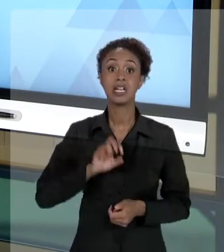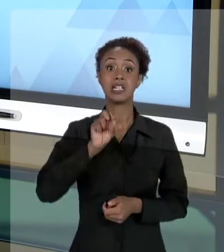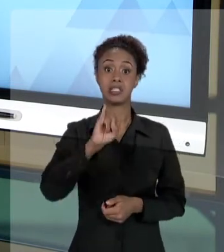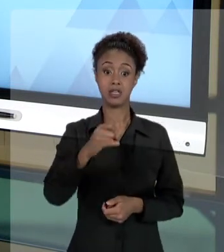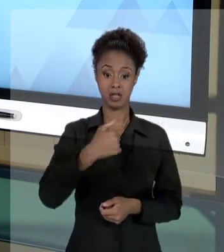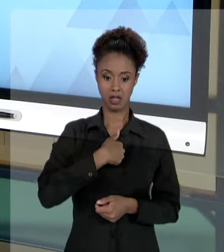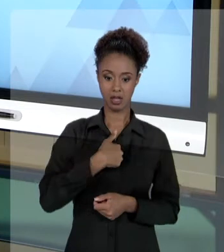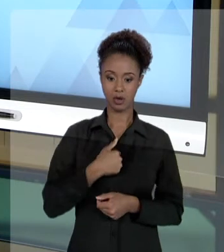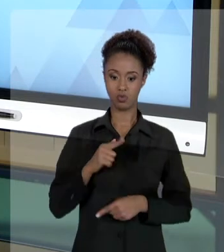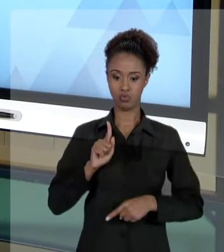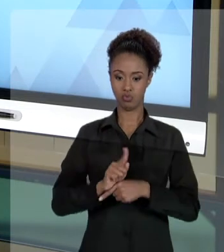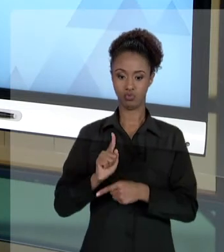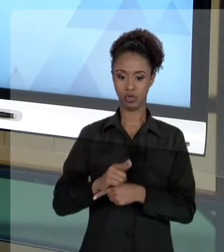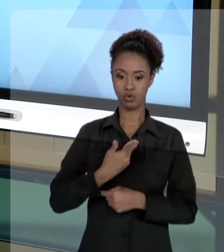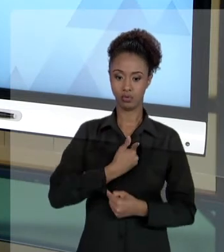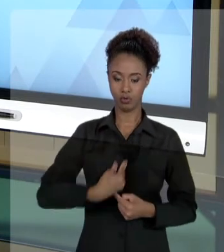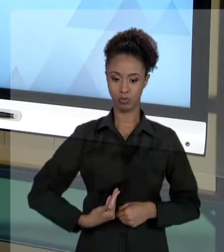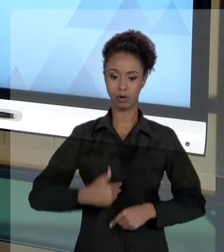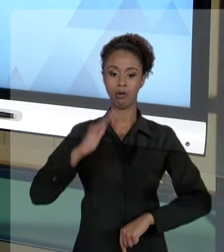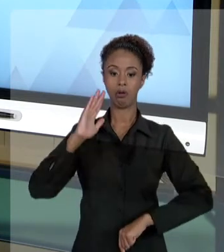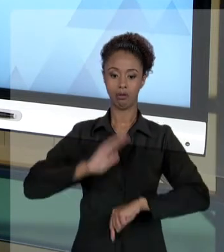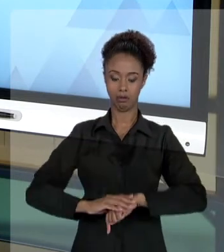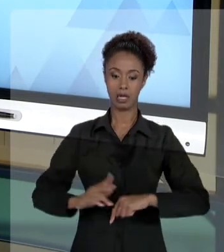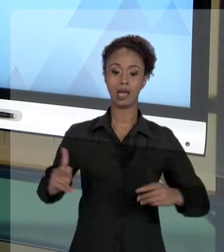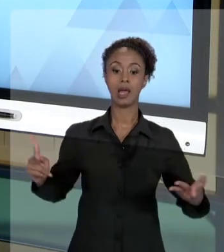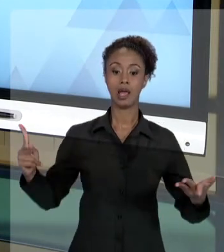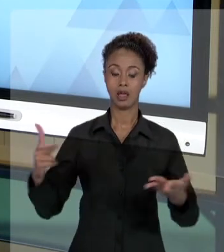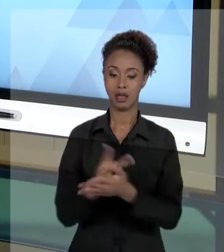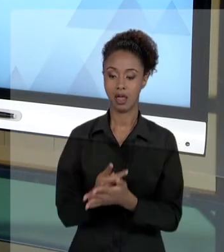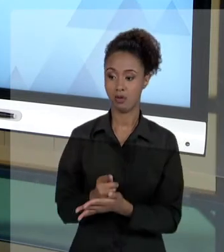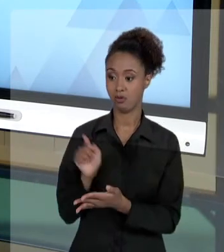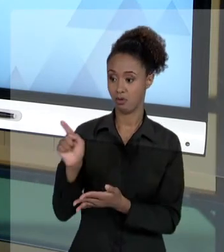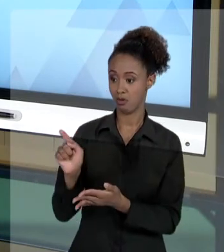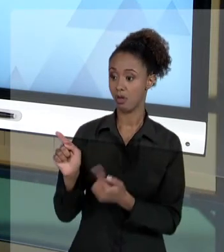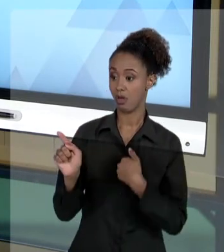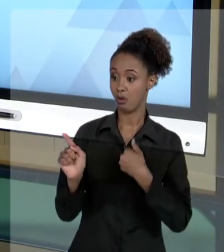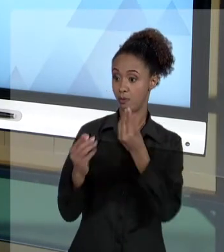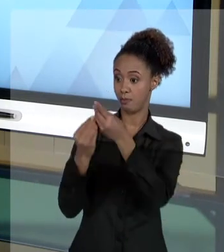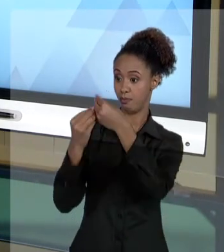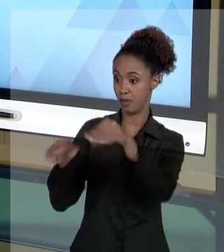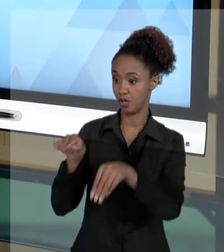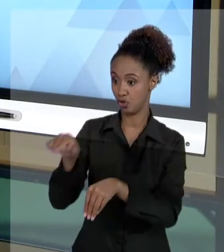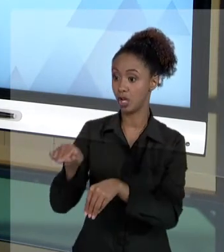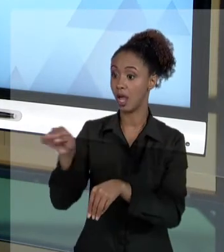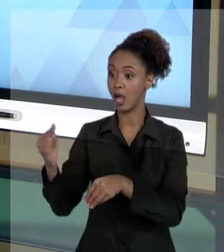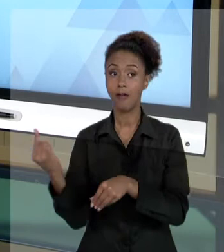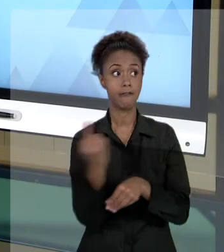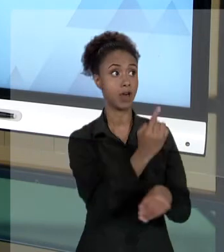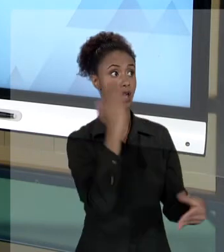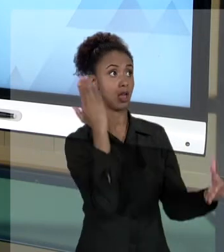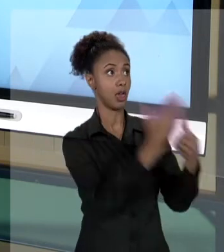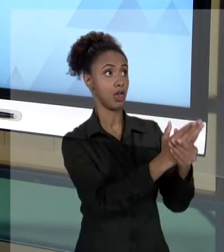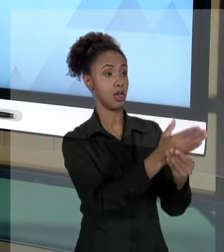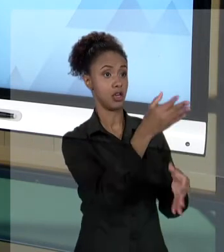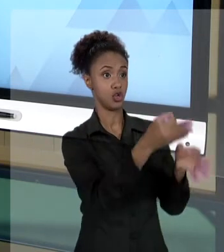UM ATO E EU PREJUDICO TERCEIRO, ESSE TERCEIRO VAI ATÉ A JUSTIÇA E CONSEGUE UMA INDENIZAÇÃO, O